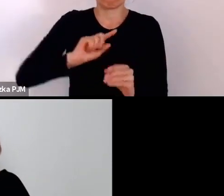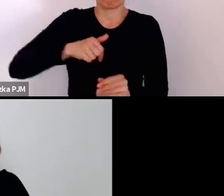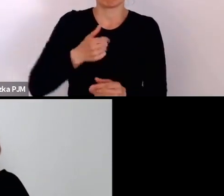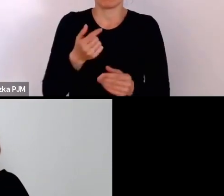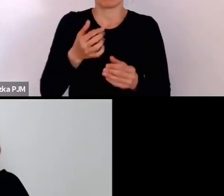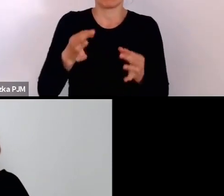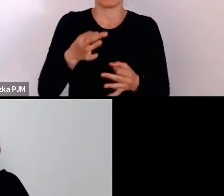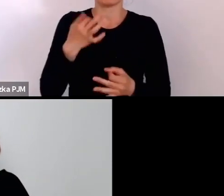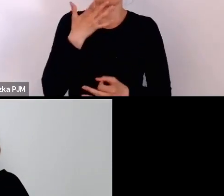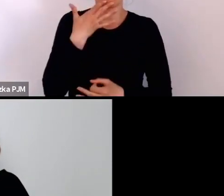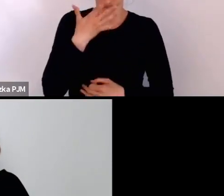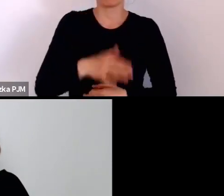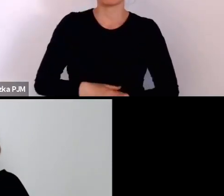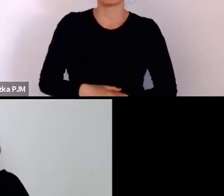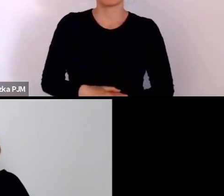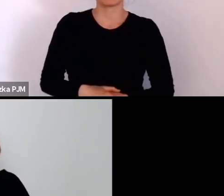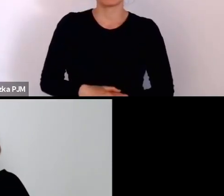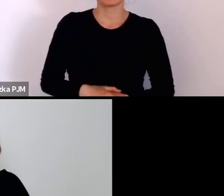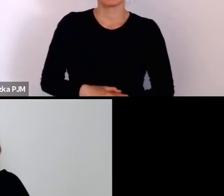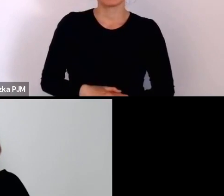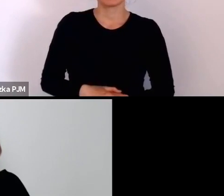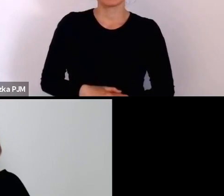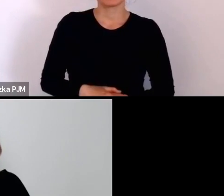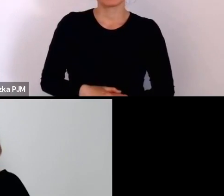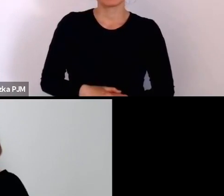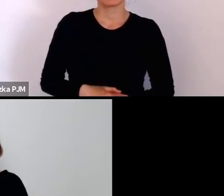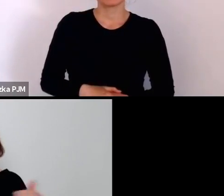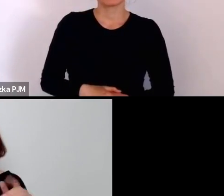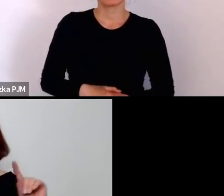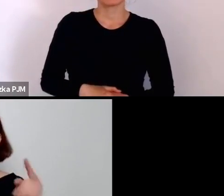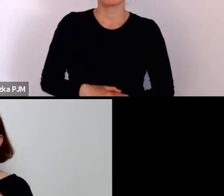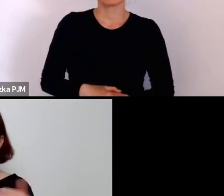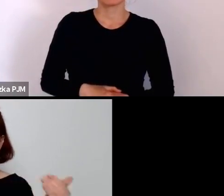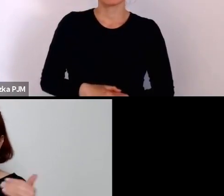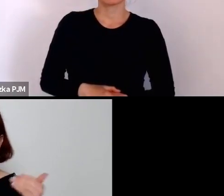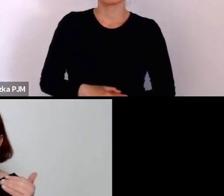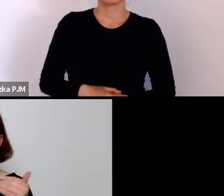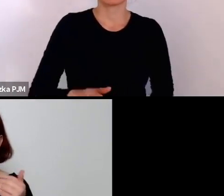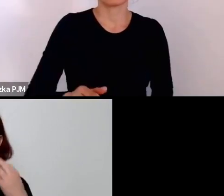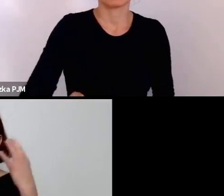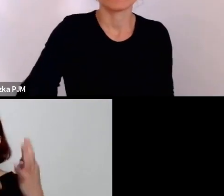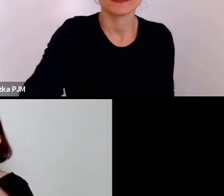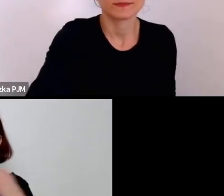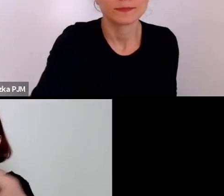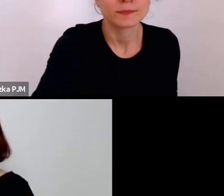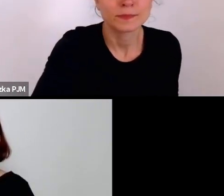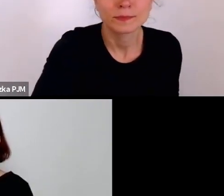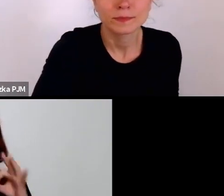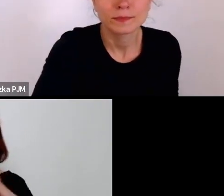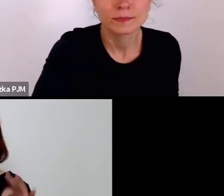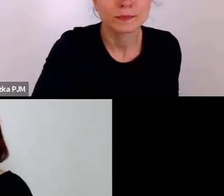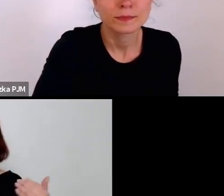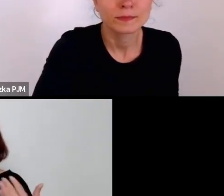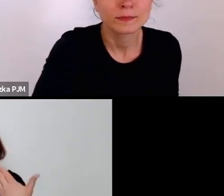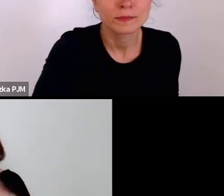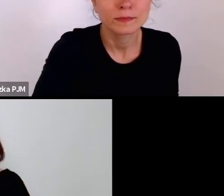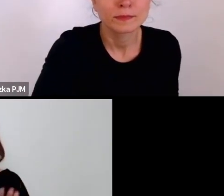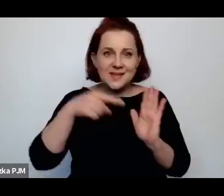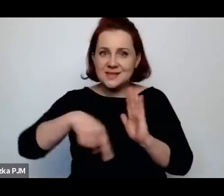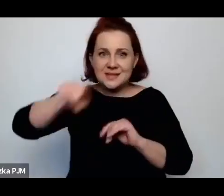Może też krótko mogłybyśmy przytoczyć Państwu, którzy może nie znają tego tematu